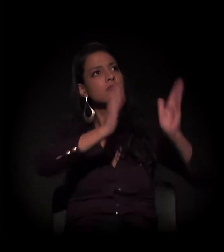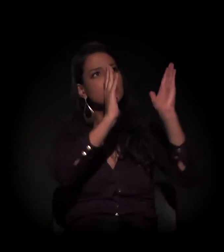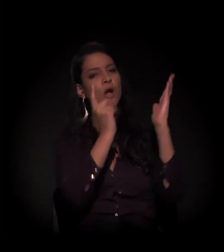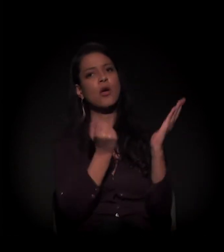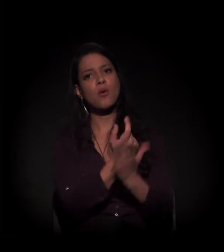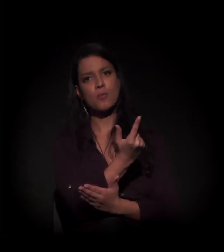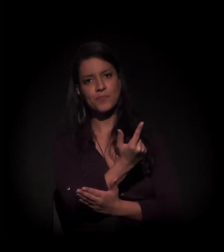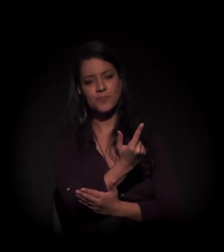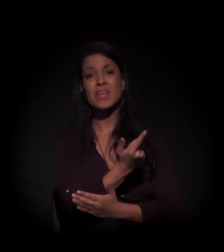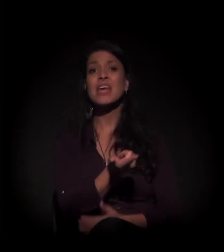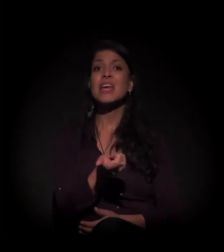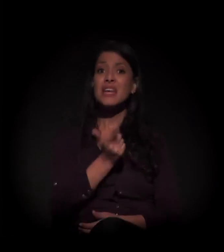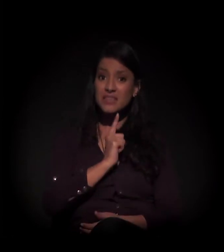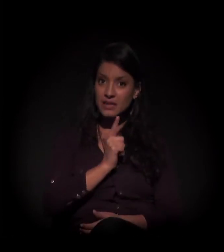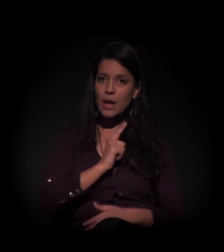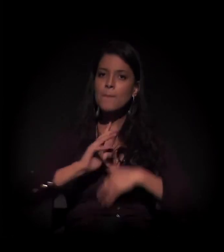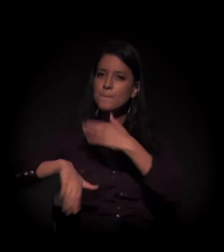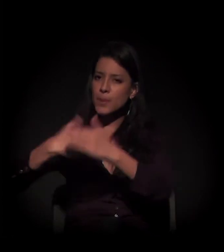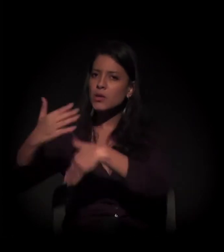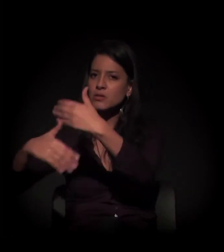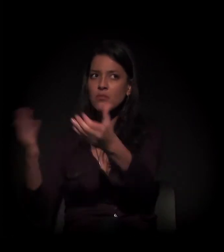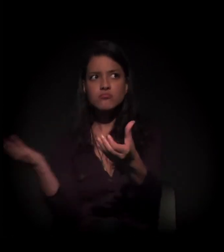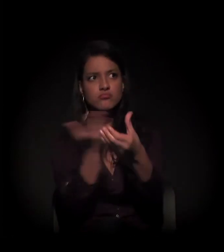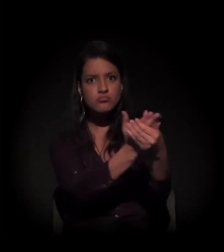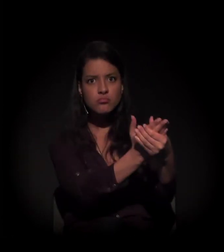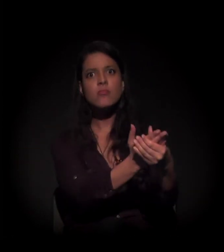Existe um processo de desapropriação em andamento.